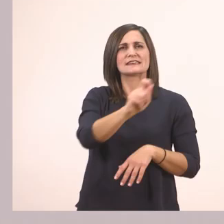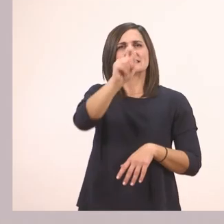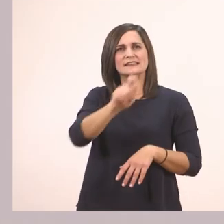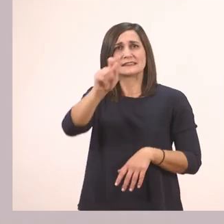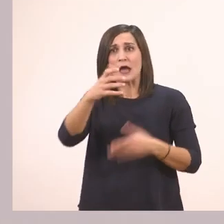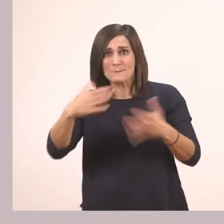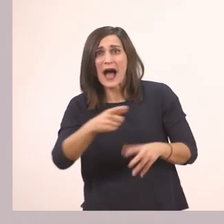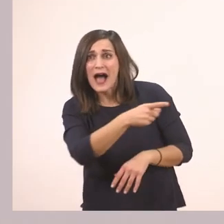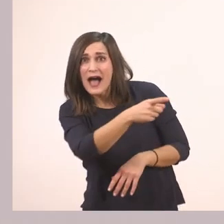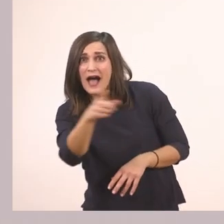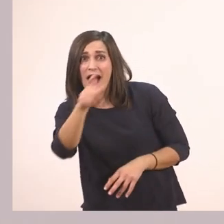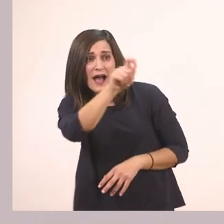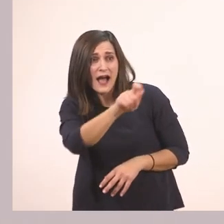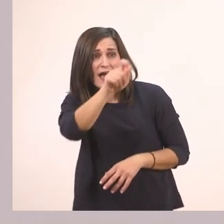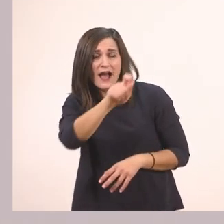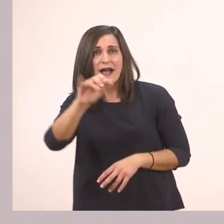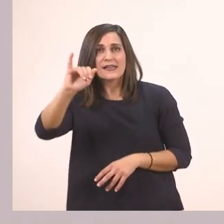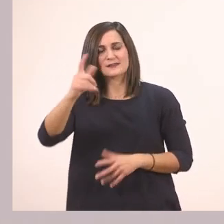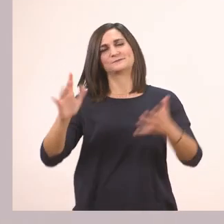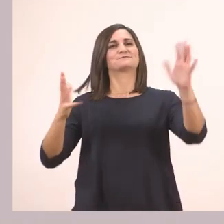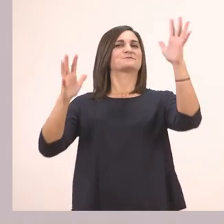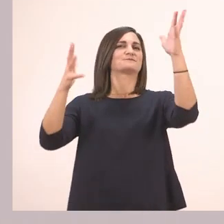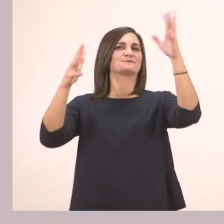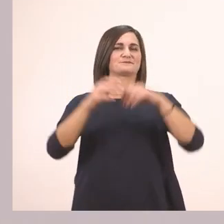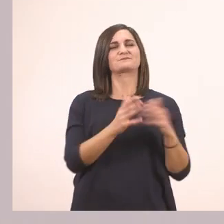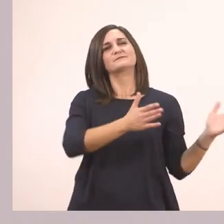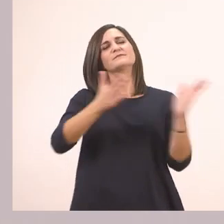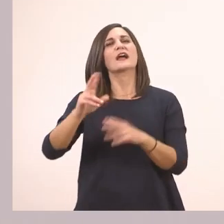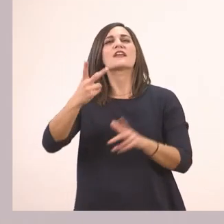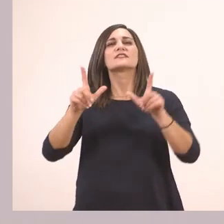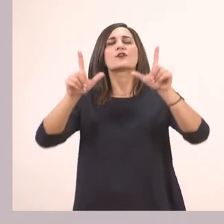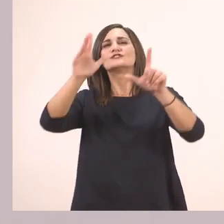Τα κυκλώσατε; Μπράβο σας! Πάμε δίπλα. Τρί - πο - λη.